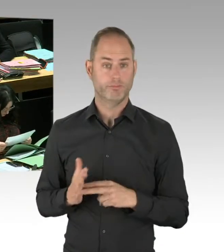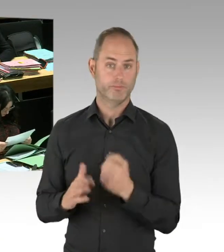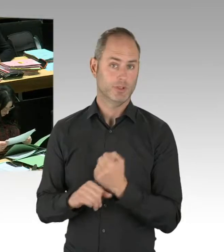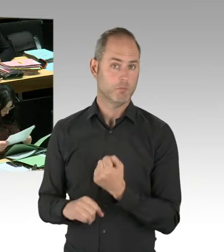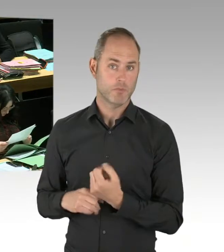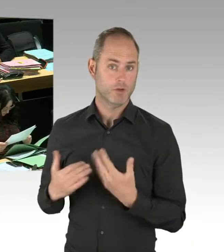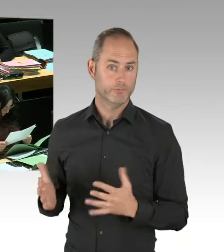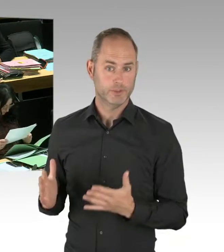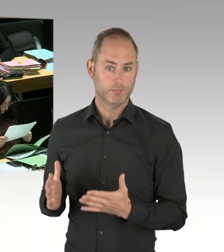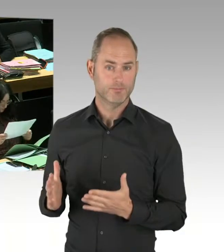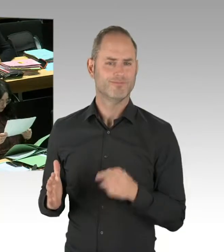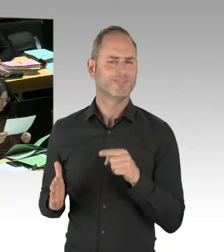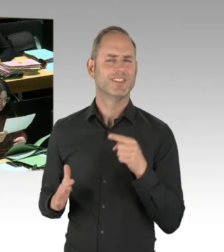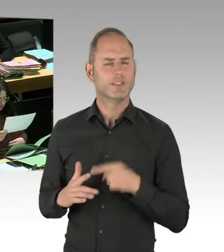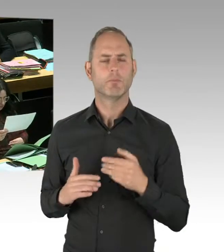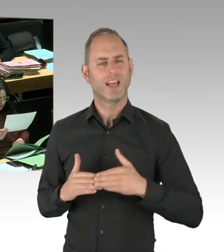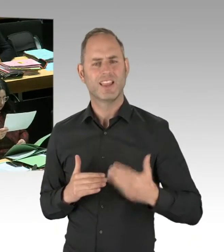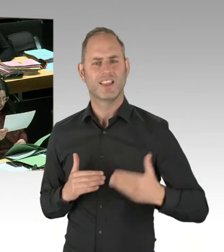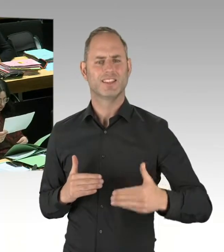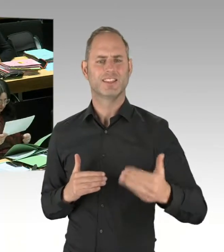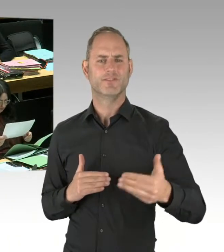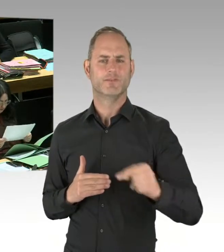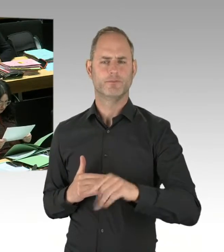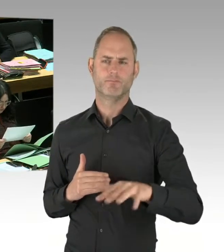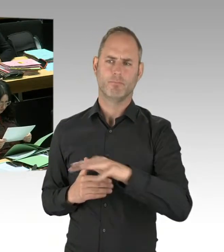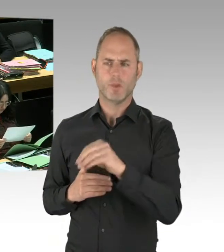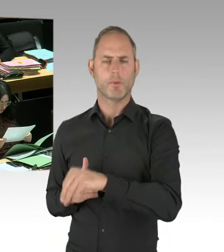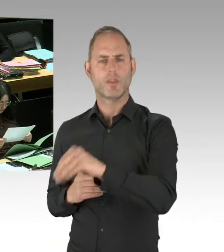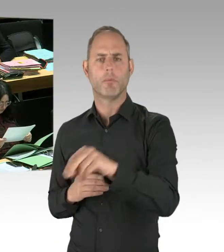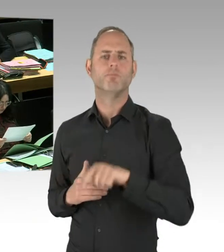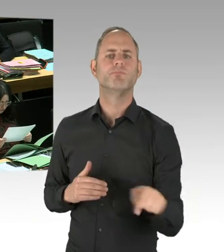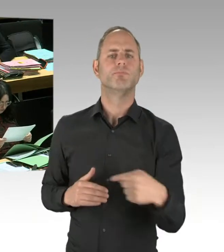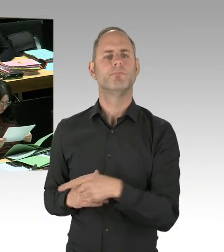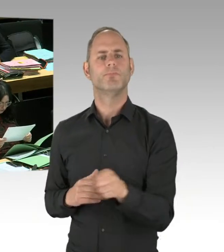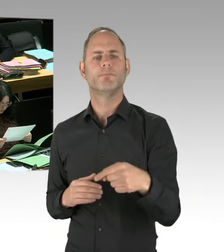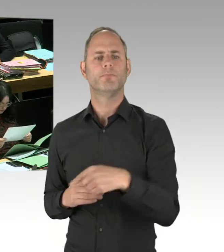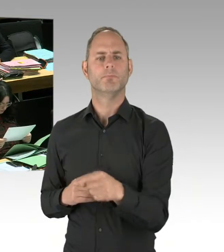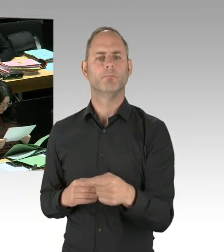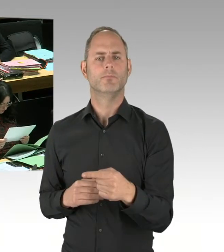in der vergangenen Legislaturperiode zu korrigieren. Damals gab es immer Einsätze von Bereitschaftshundertschaften,